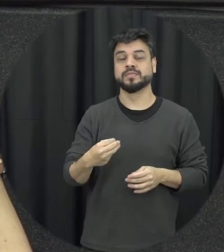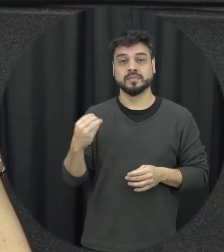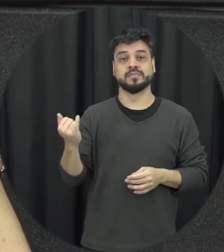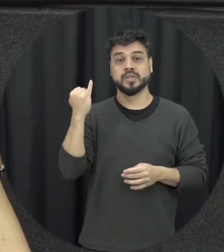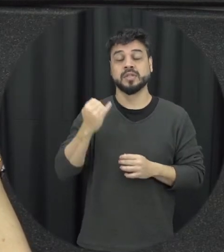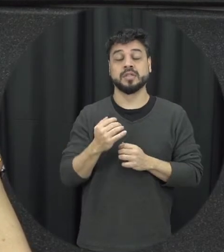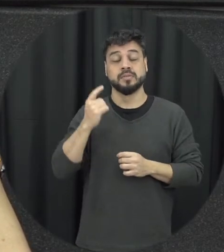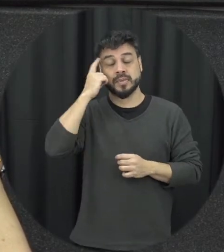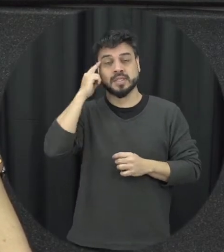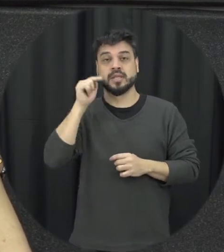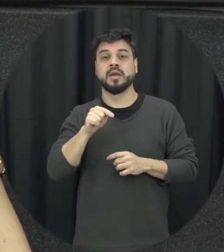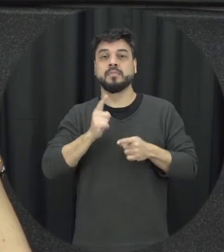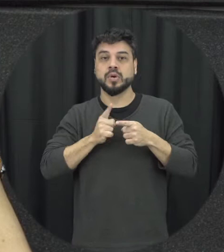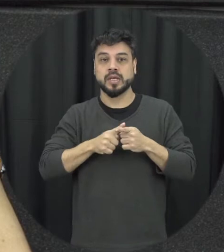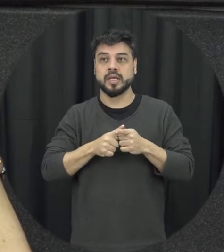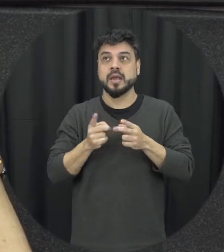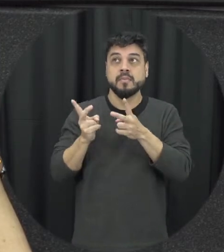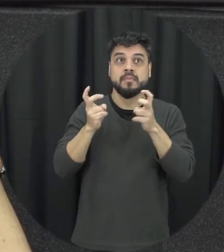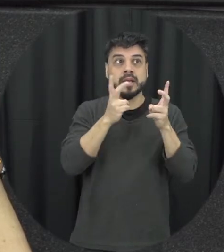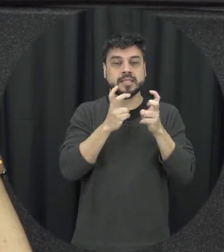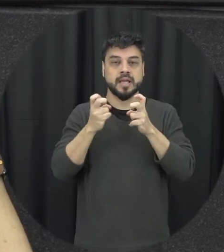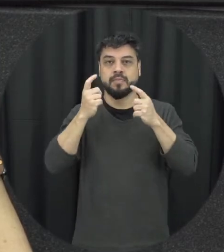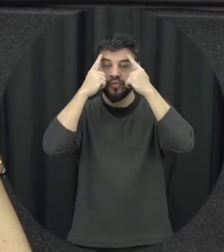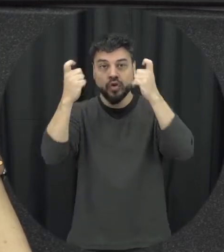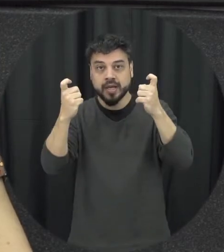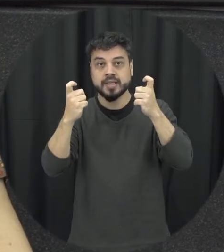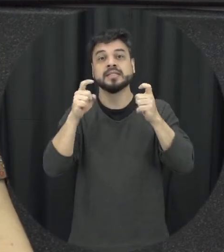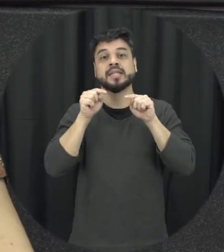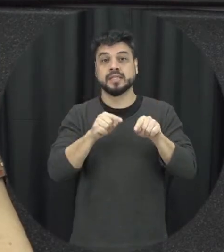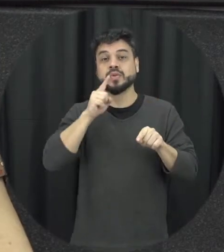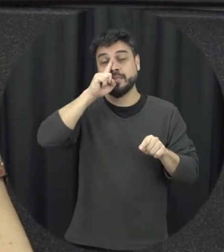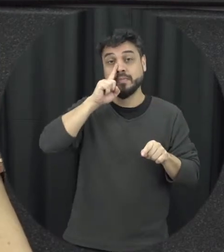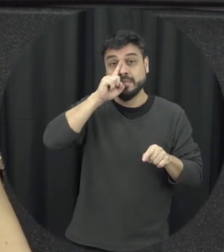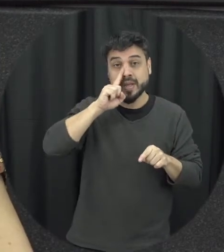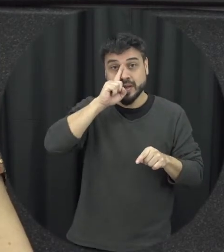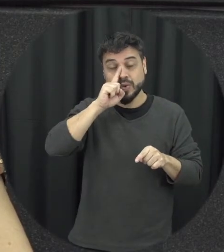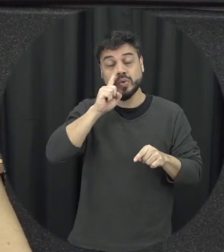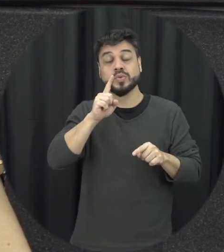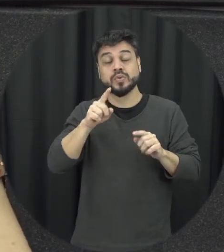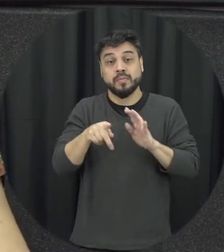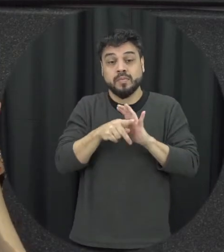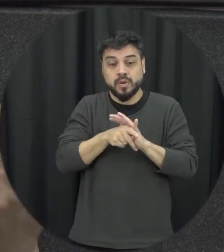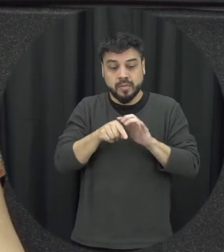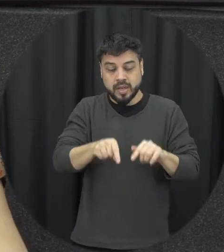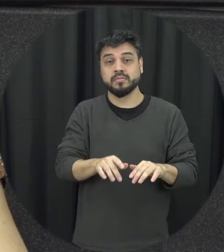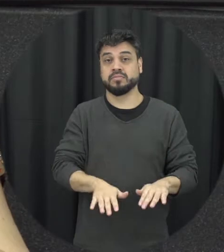exposição à violência gente já sabe que é um fator de risco para a própria violência né pensando eles